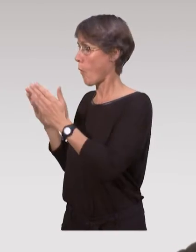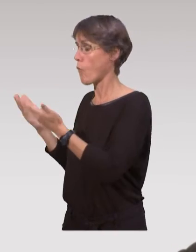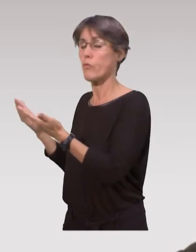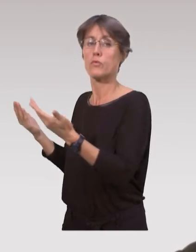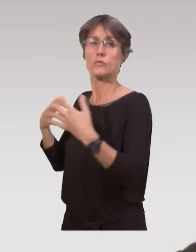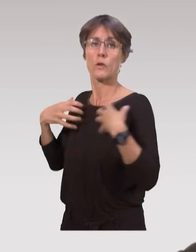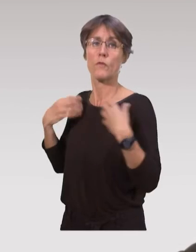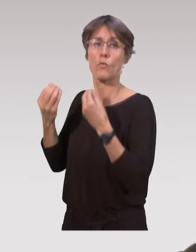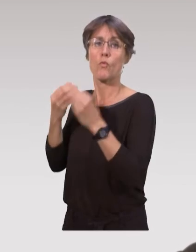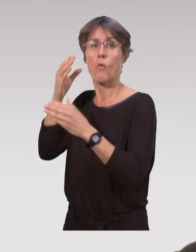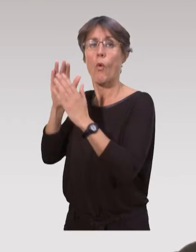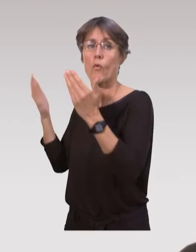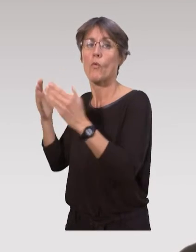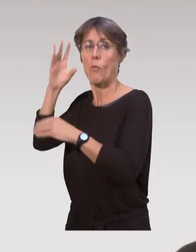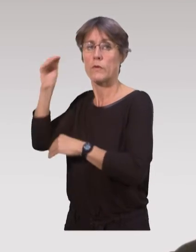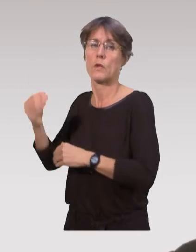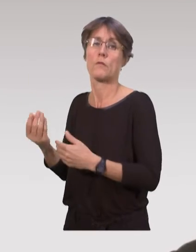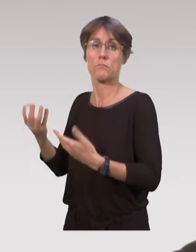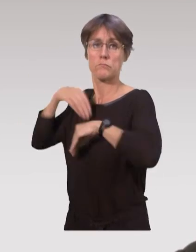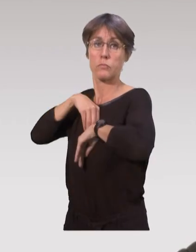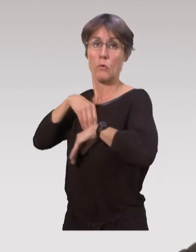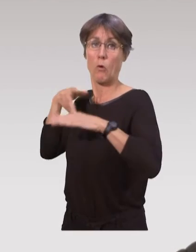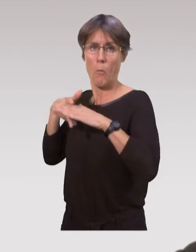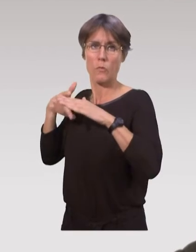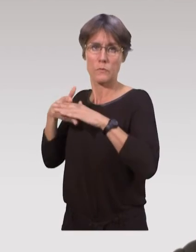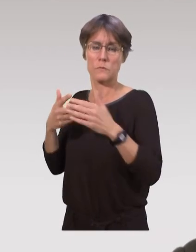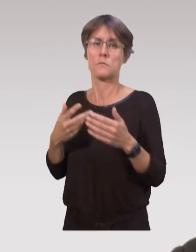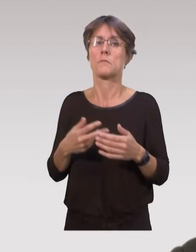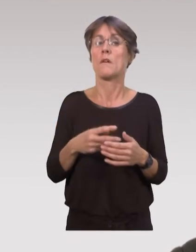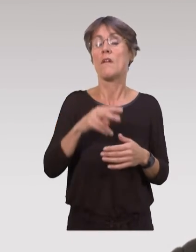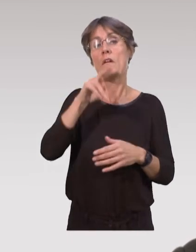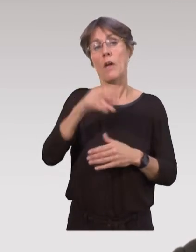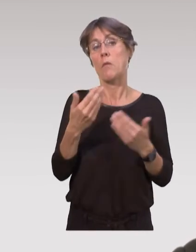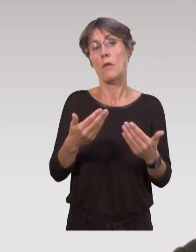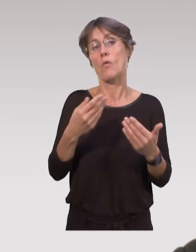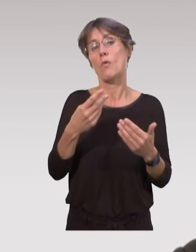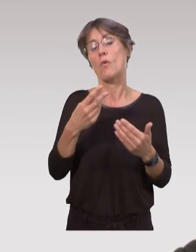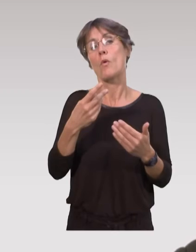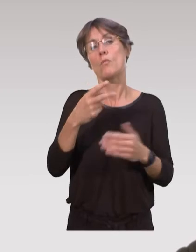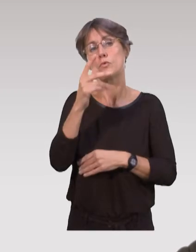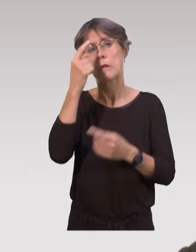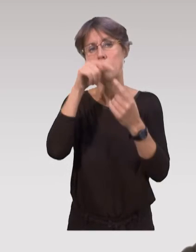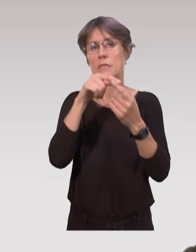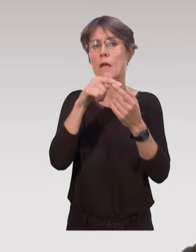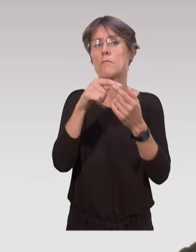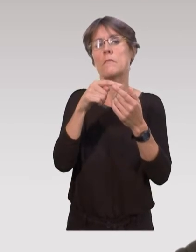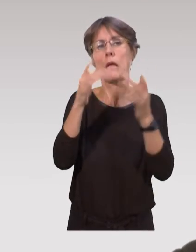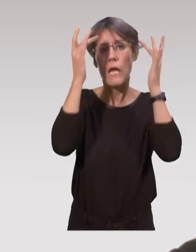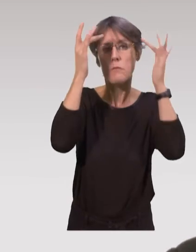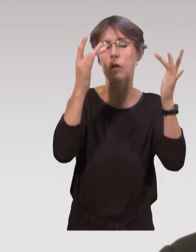dans les revues scientifiques ou professionnelles. Pour l’instant, c’est vrai qu’on est plus sur du partage d’expérience